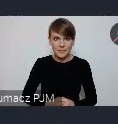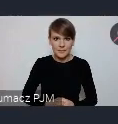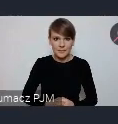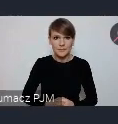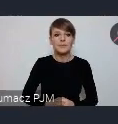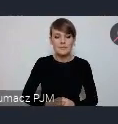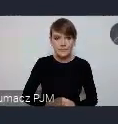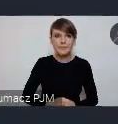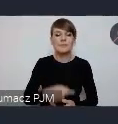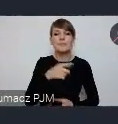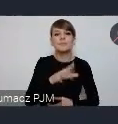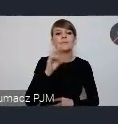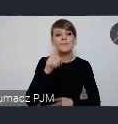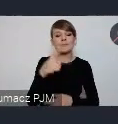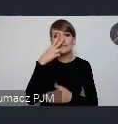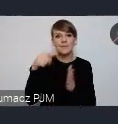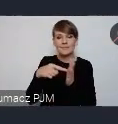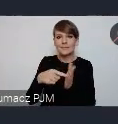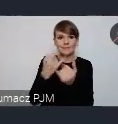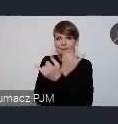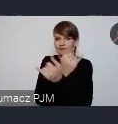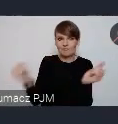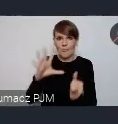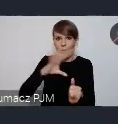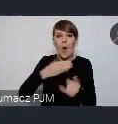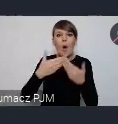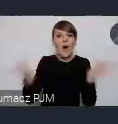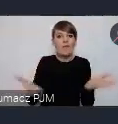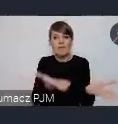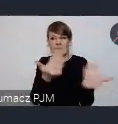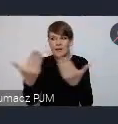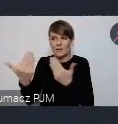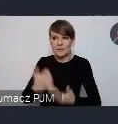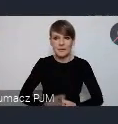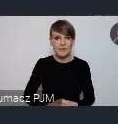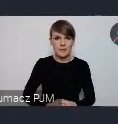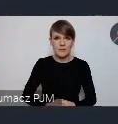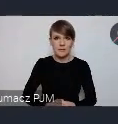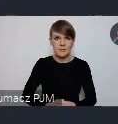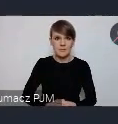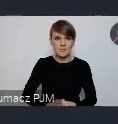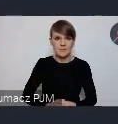Natomiast to są te otwarte możliwości, w ramach otwartego naboru, po zarejestrowaniu dostępne. Jest formularz do wypełnienia.